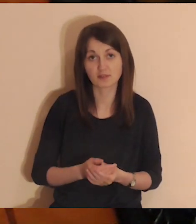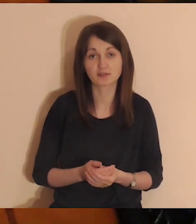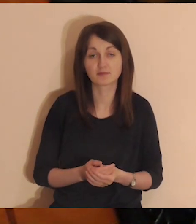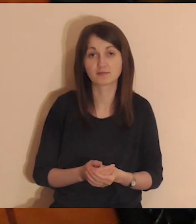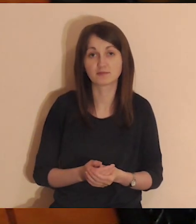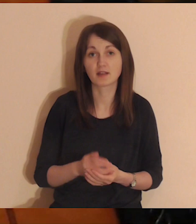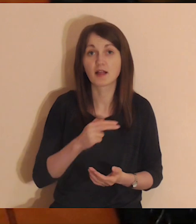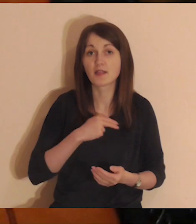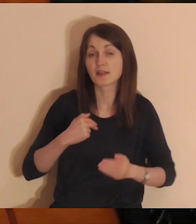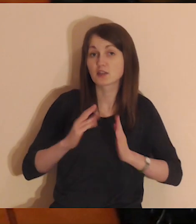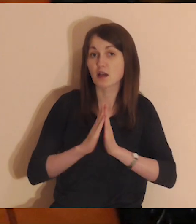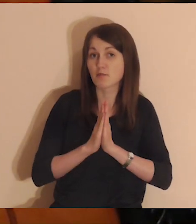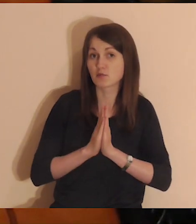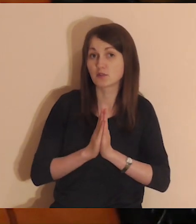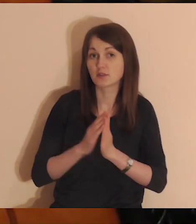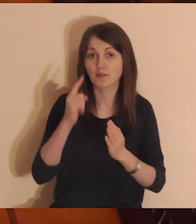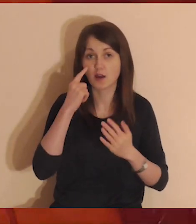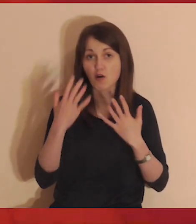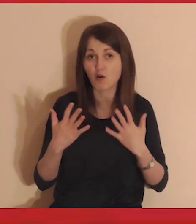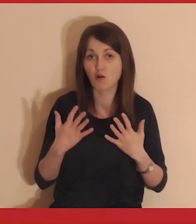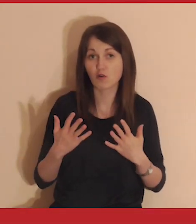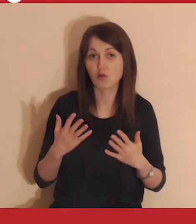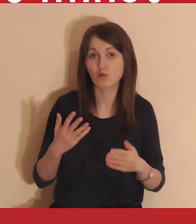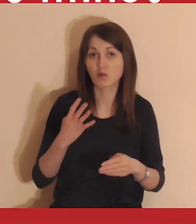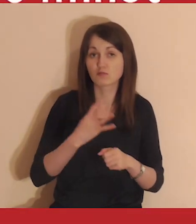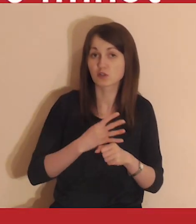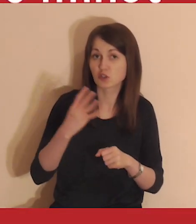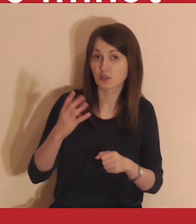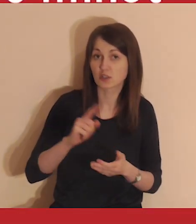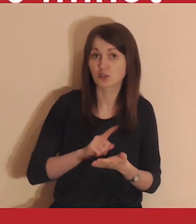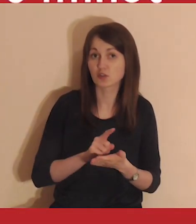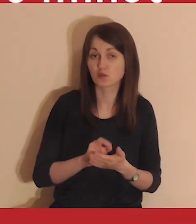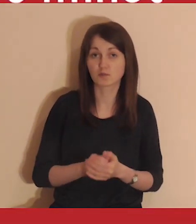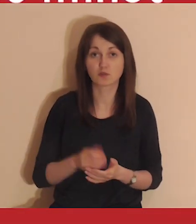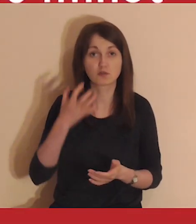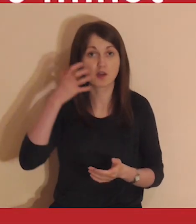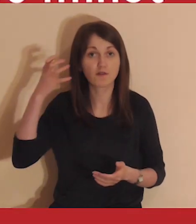Nasza medytacja potrwa około 40 minut.